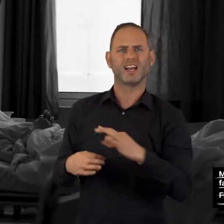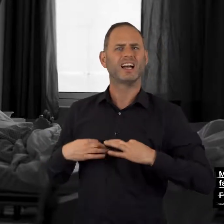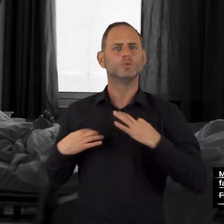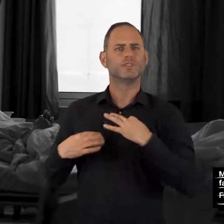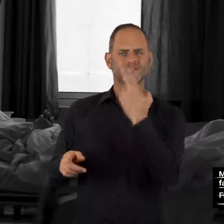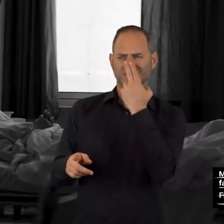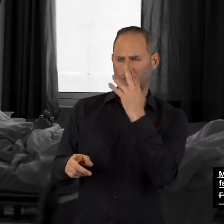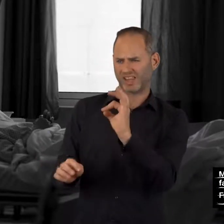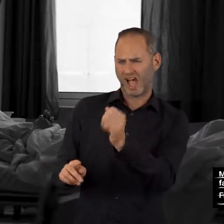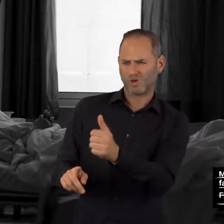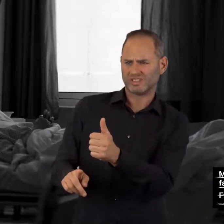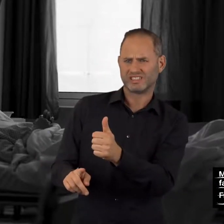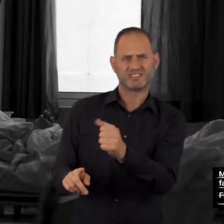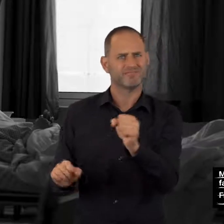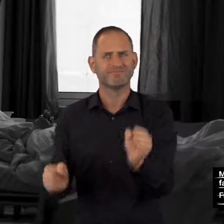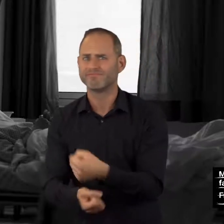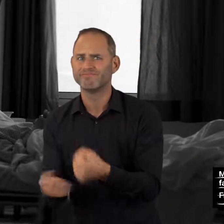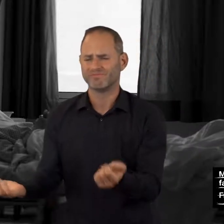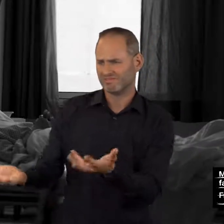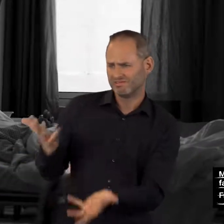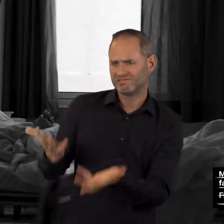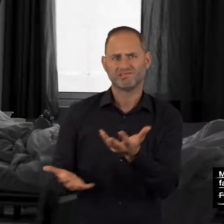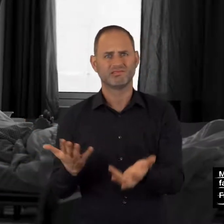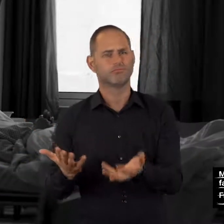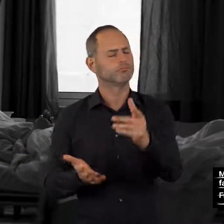der gesundheitliche Zustand nicht richtig eingeschätzt werden kann,